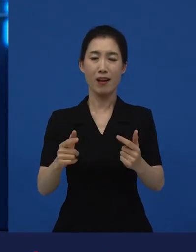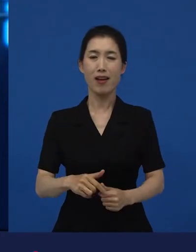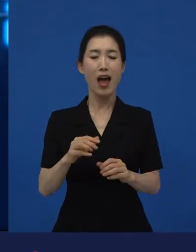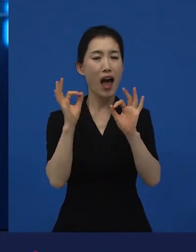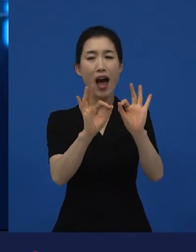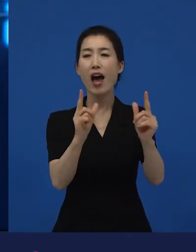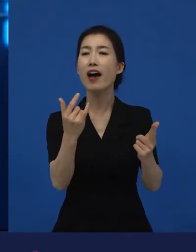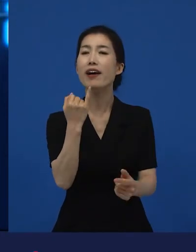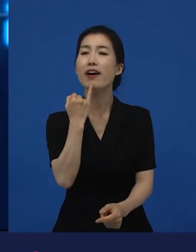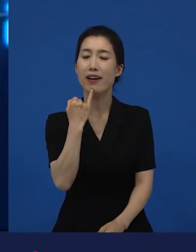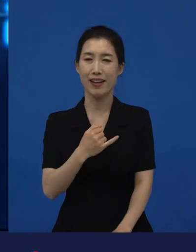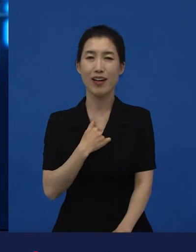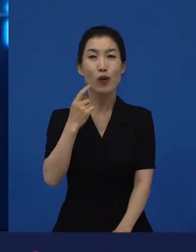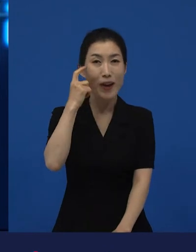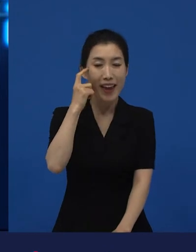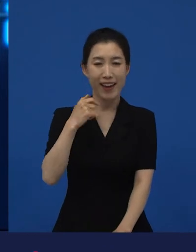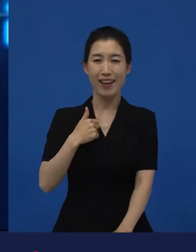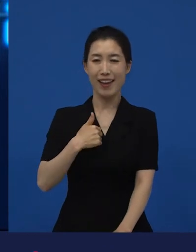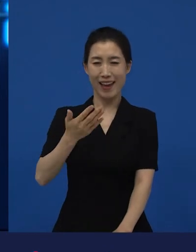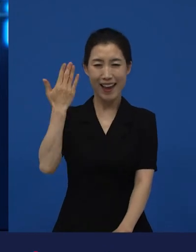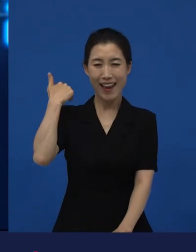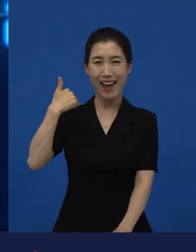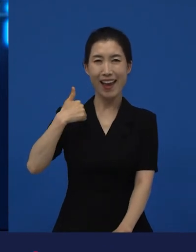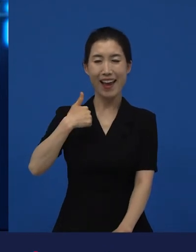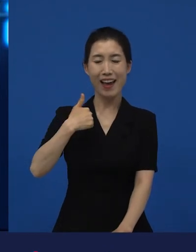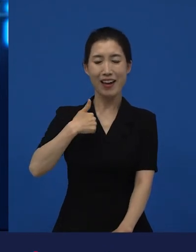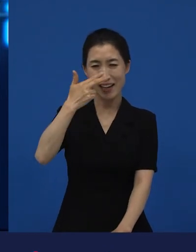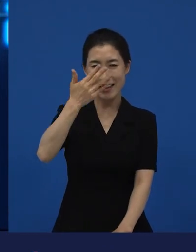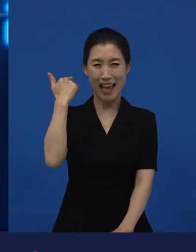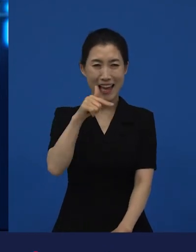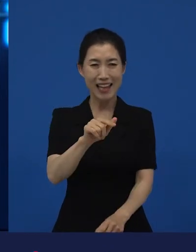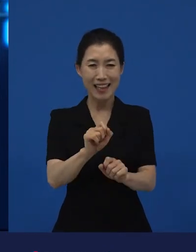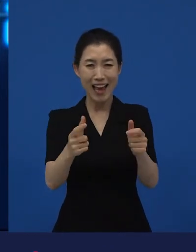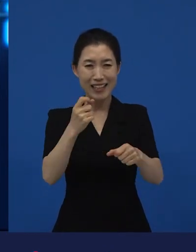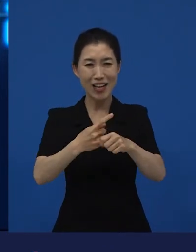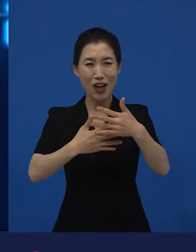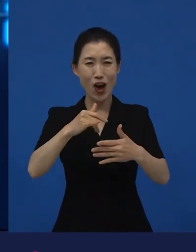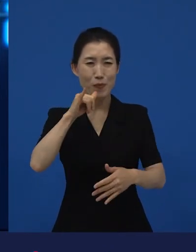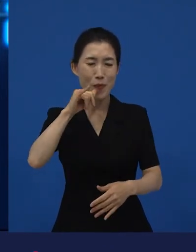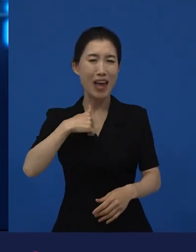저도 옛날에는 이런 영화를 즐겨 보는 사람이 아니었고요.